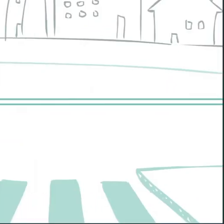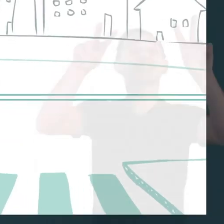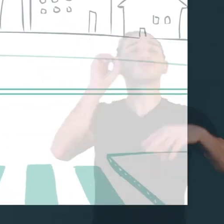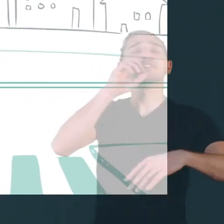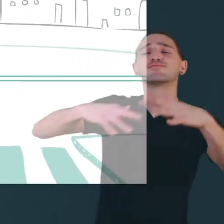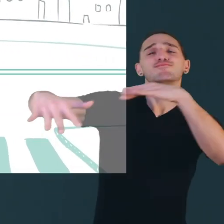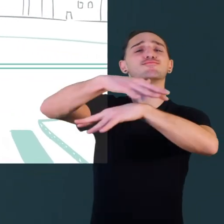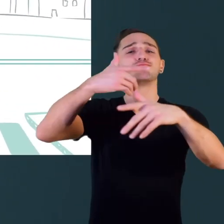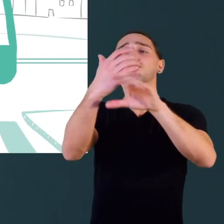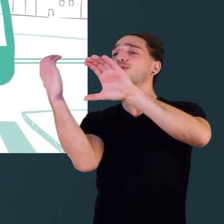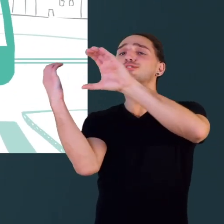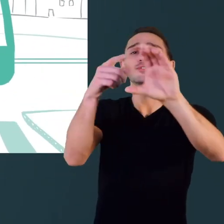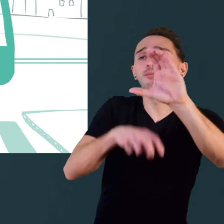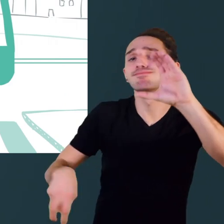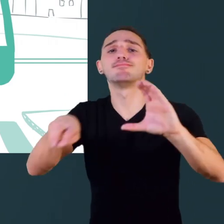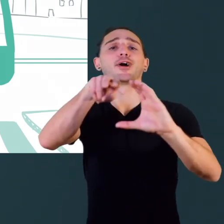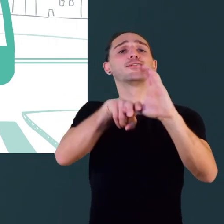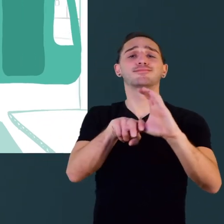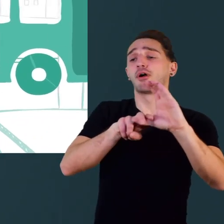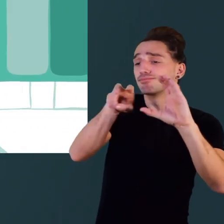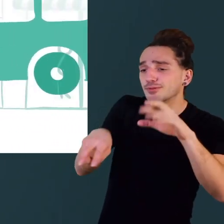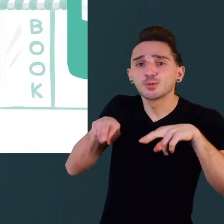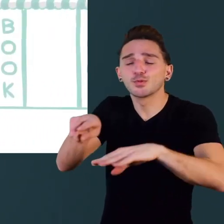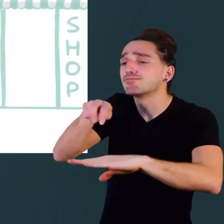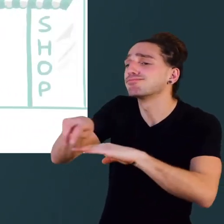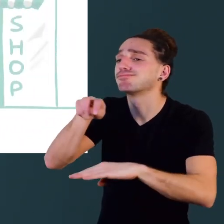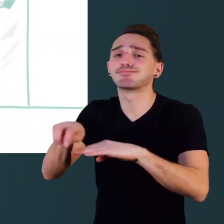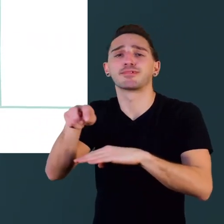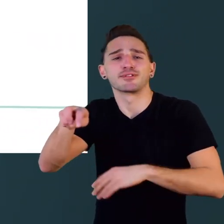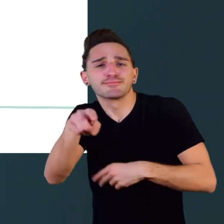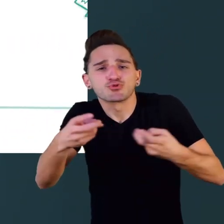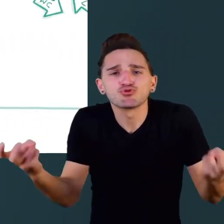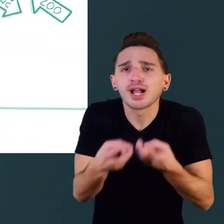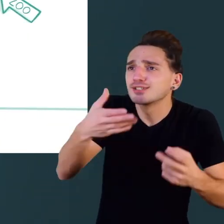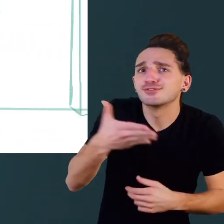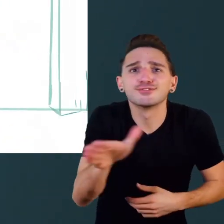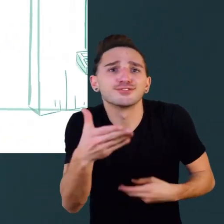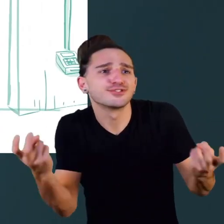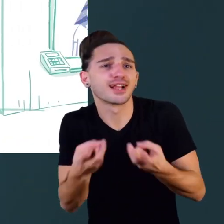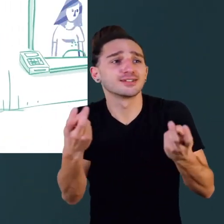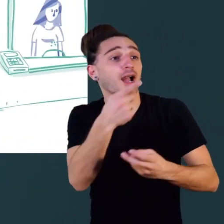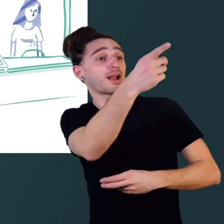Dans la vie de tous les jours, prendre le bus, traverser une rue, trouver son chemin,